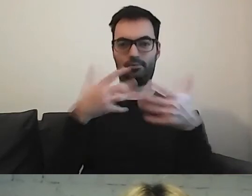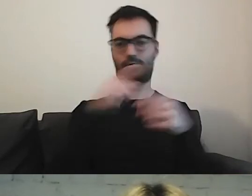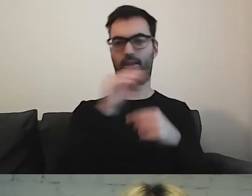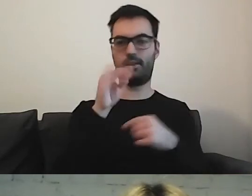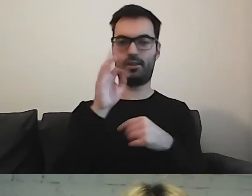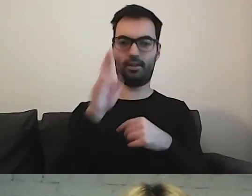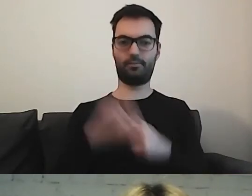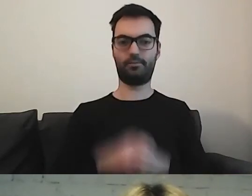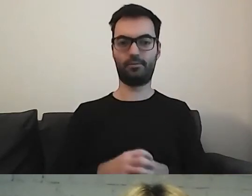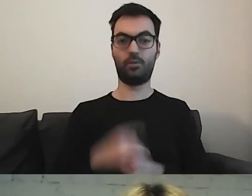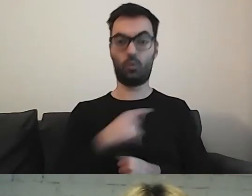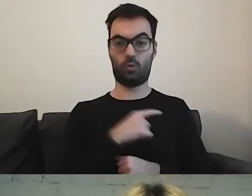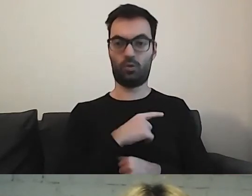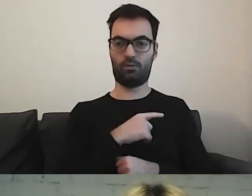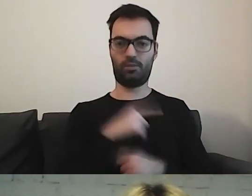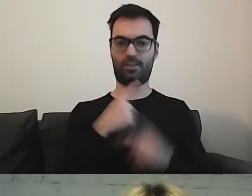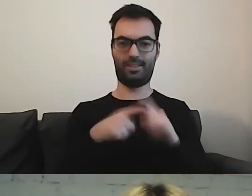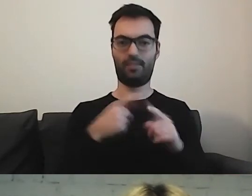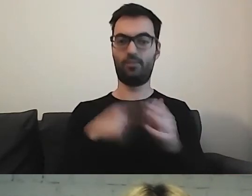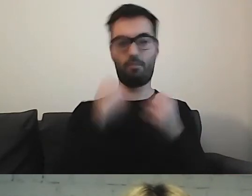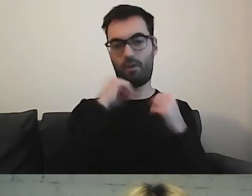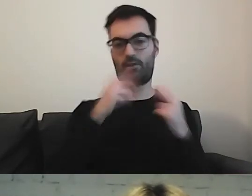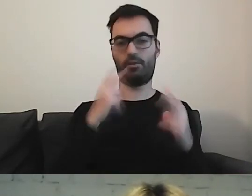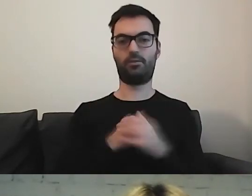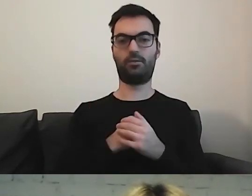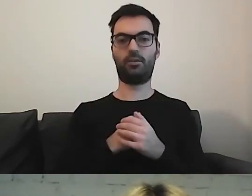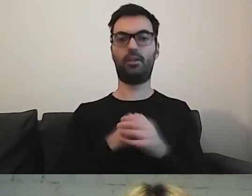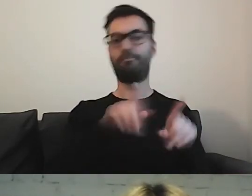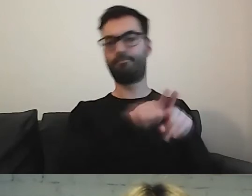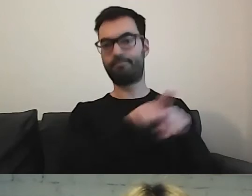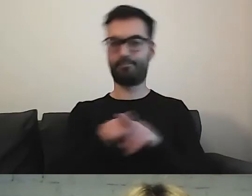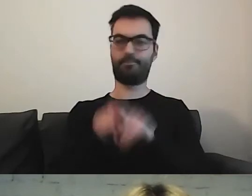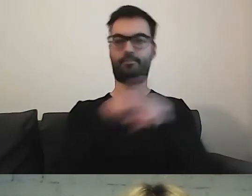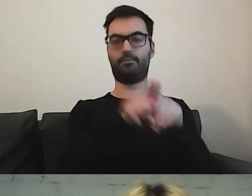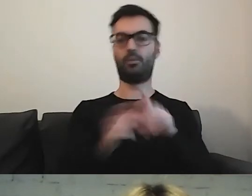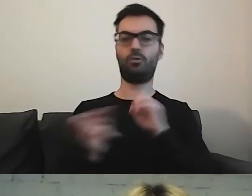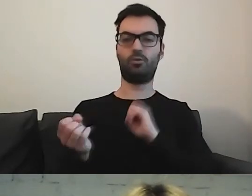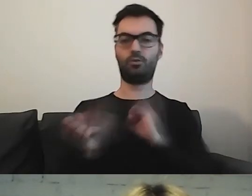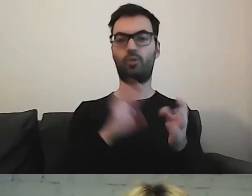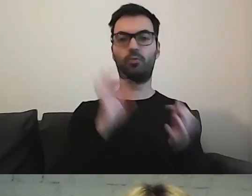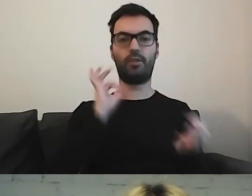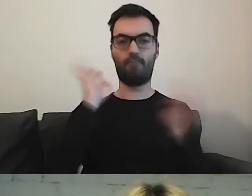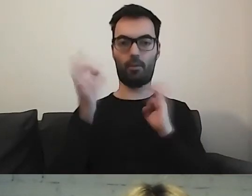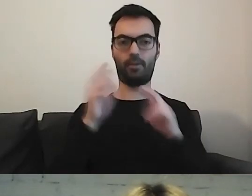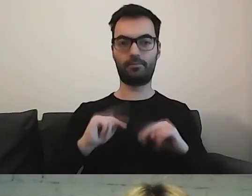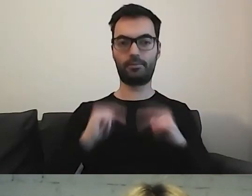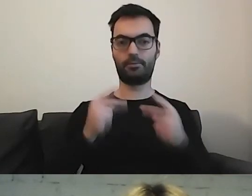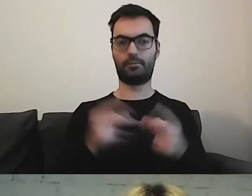To również coś ważnego. Mamy ujednolicony sposób przekazywania informacji.